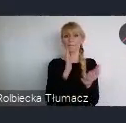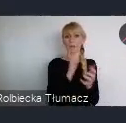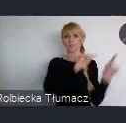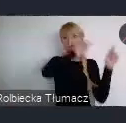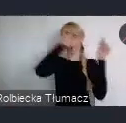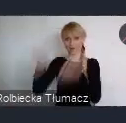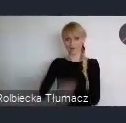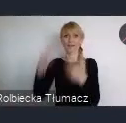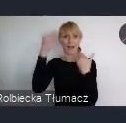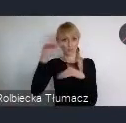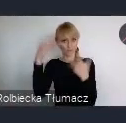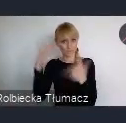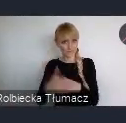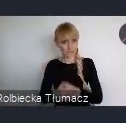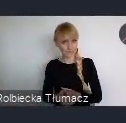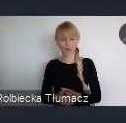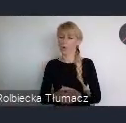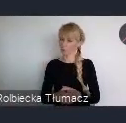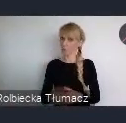I to jest niewątpliwie olbrzymia okazja, dla każdego miasta w Polsce,